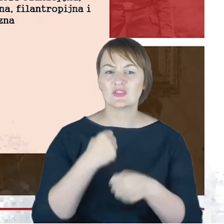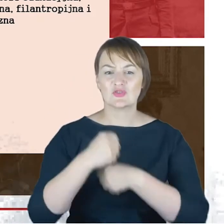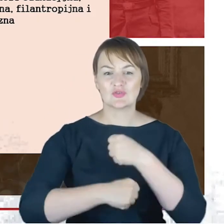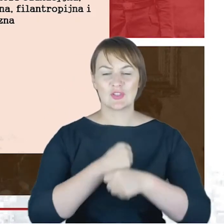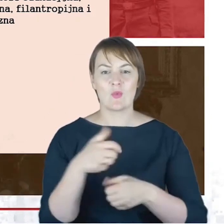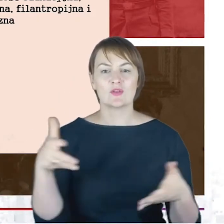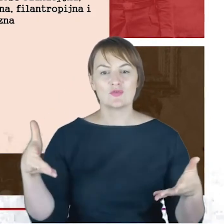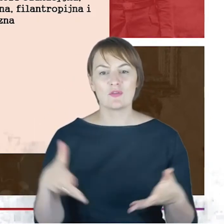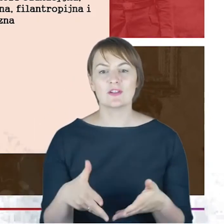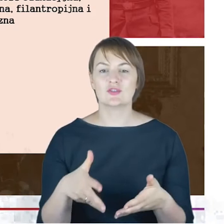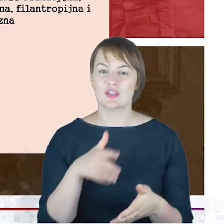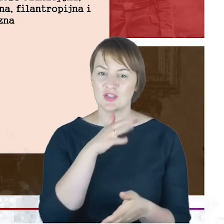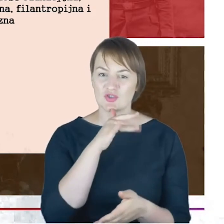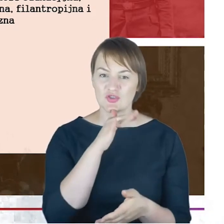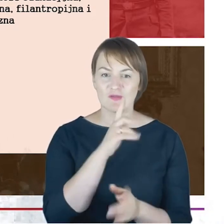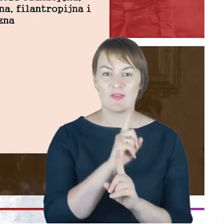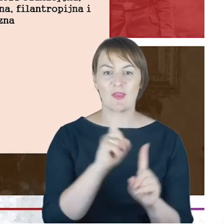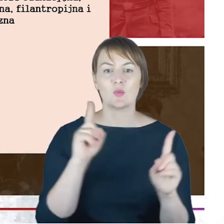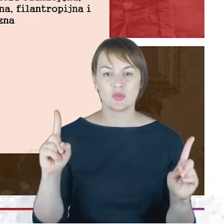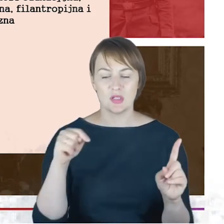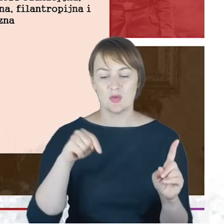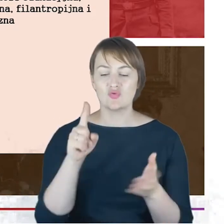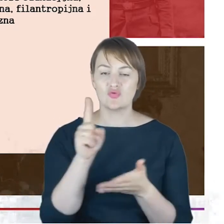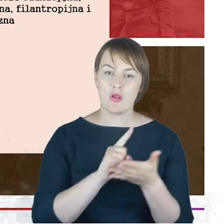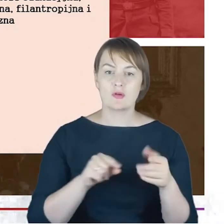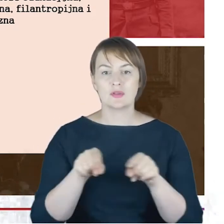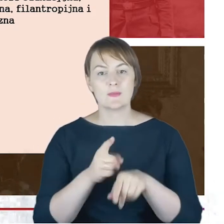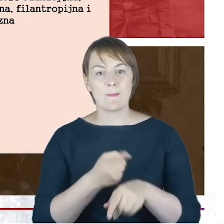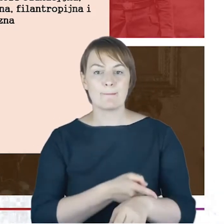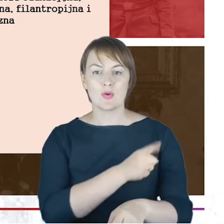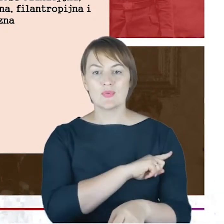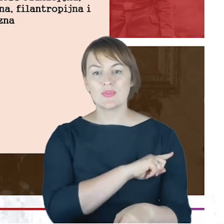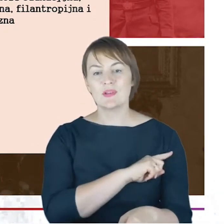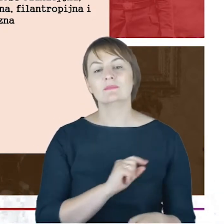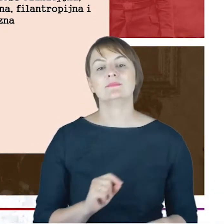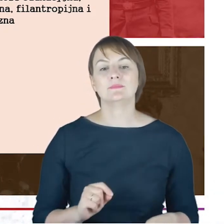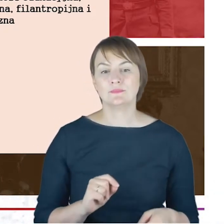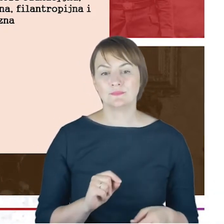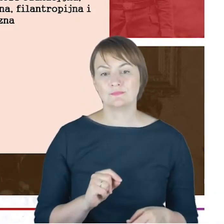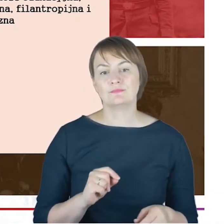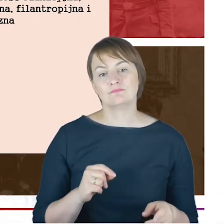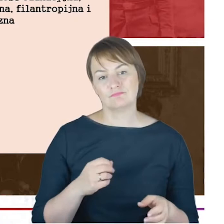nauczycieli na Śląsku i w Poznaniu. Działalność w gminie, to oczywiście statuty pierwsze